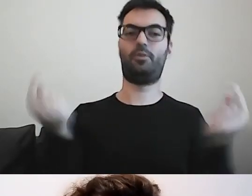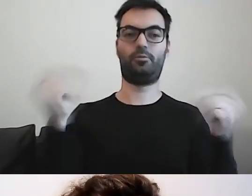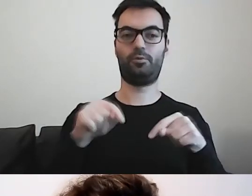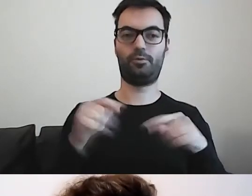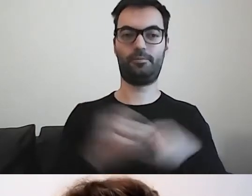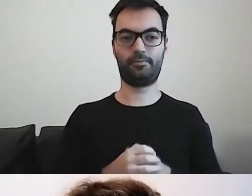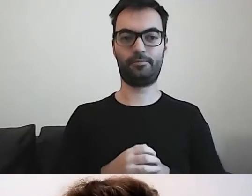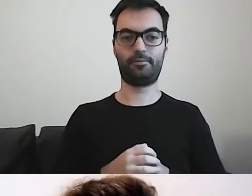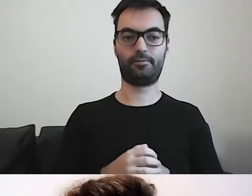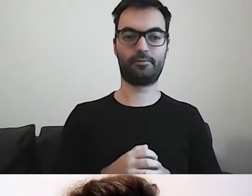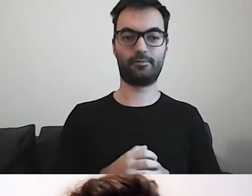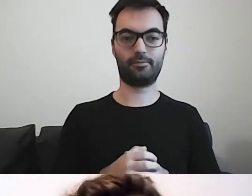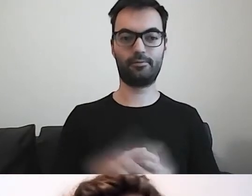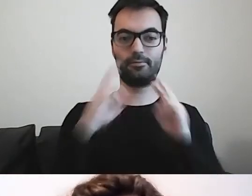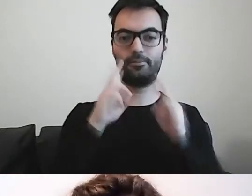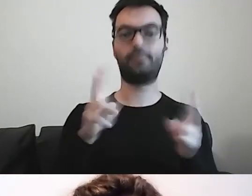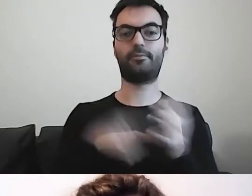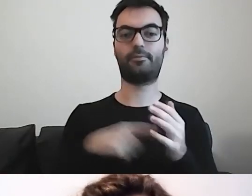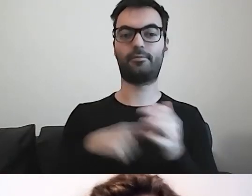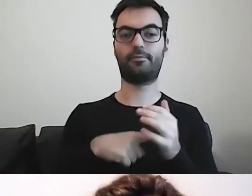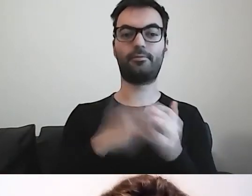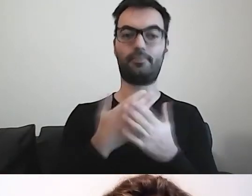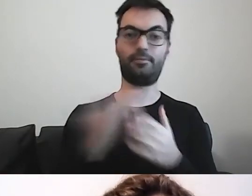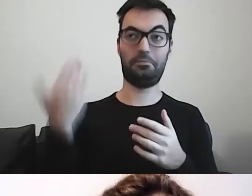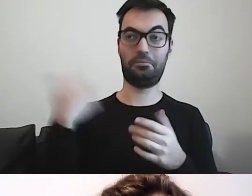Od dłuższego czasu, ponad dekadę,